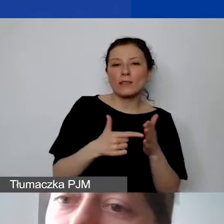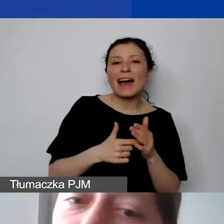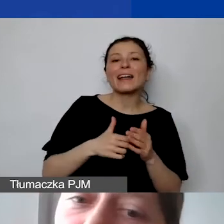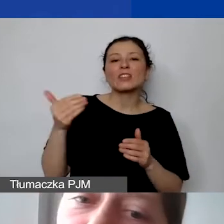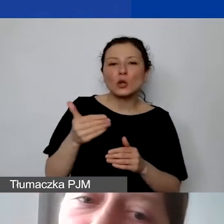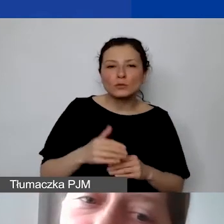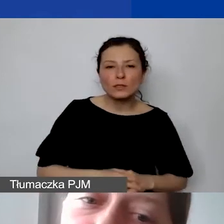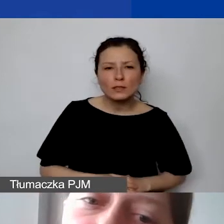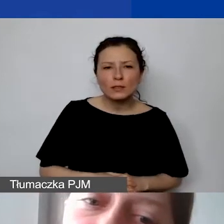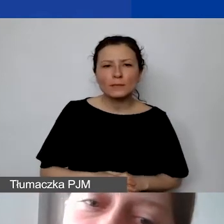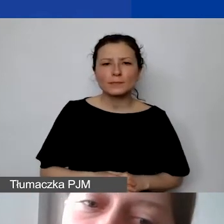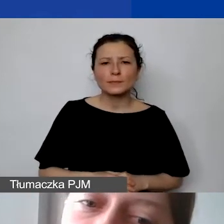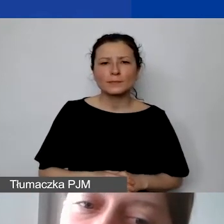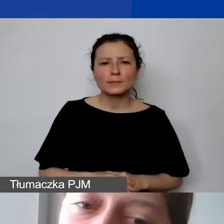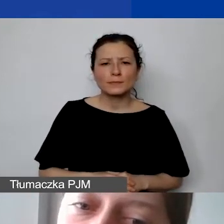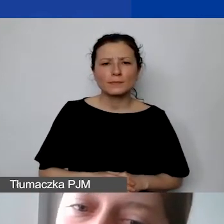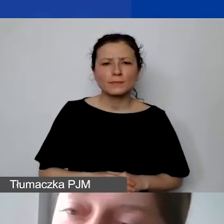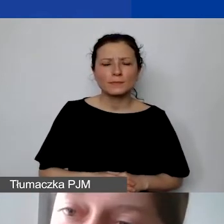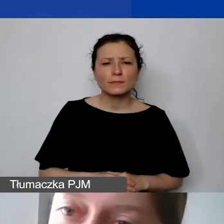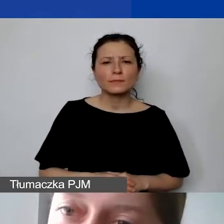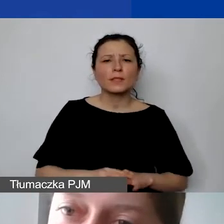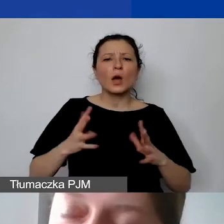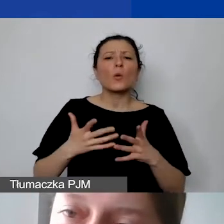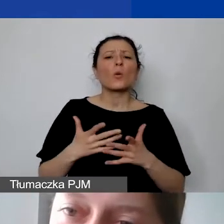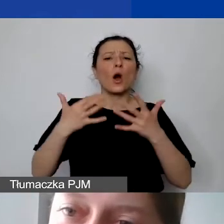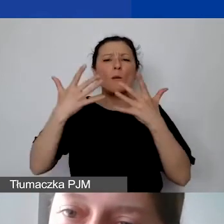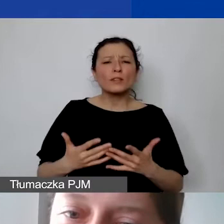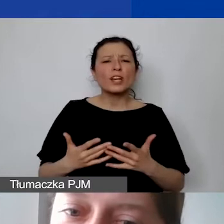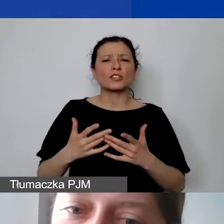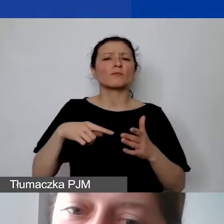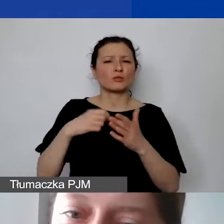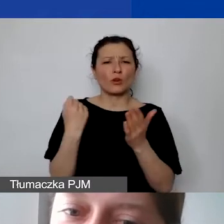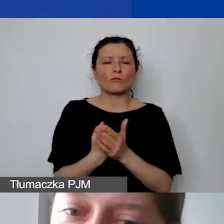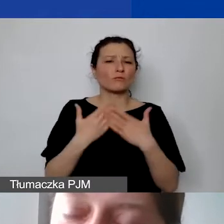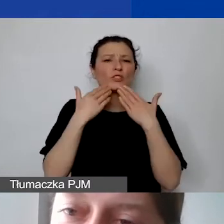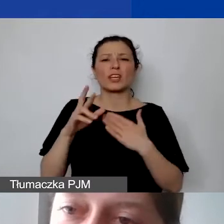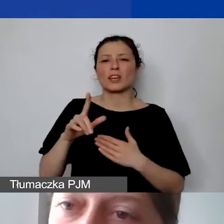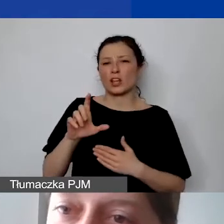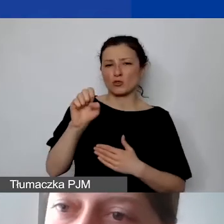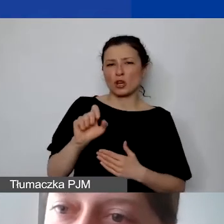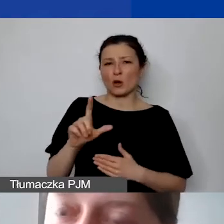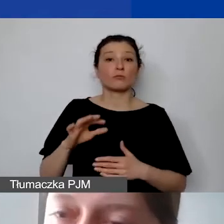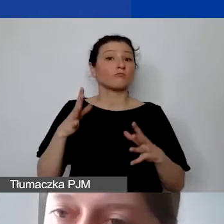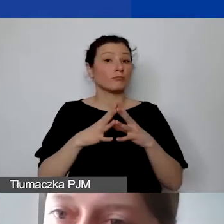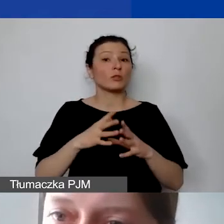poprzez ryczałt, który jest stały. Jeżeli jest to 10% z 15 000 kosztów,